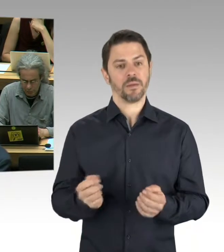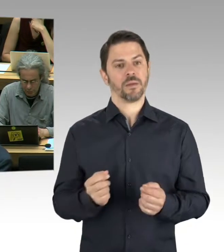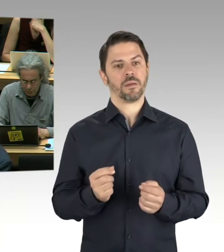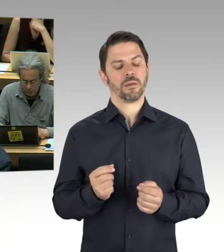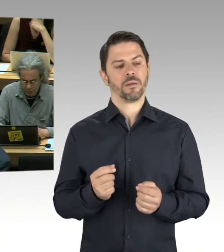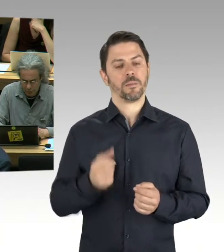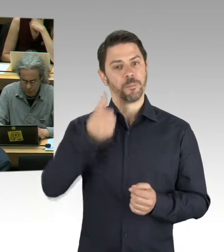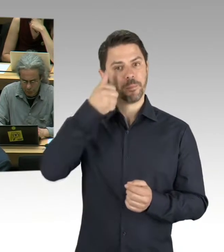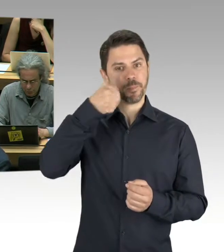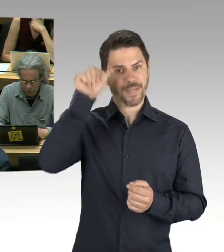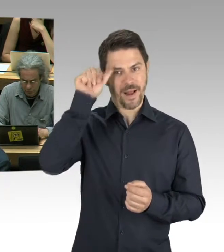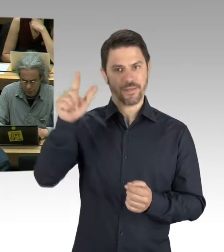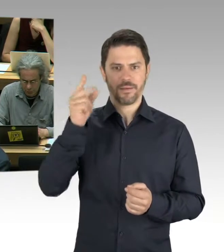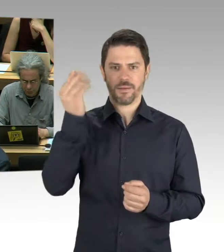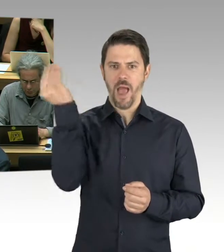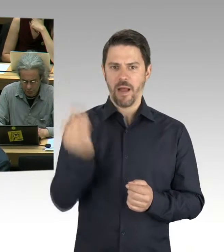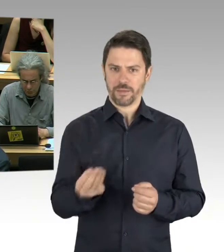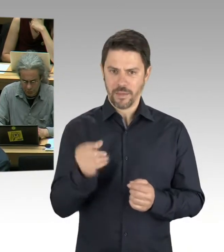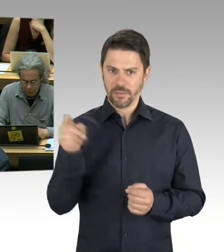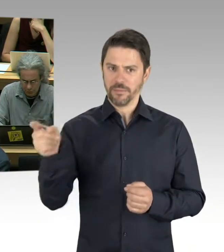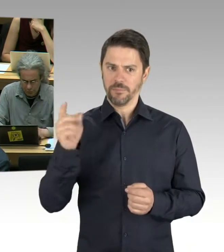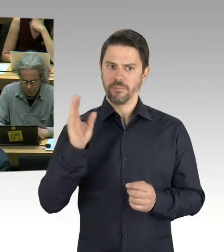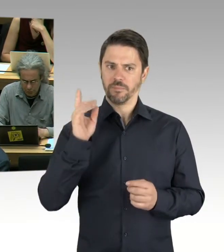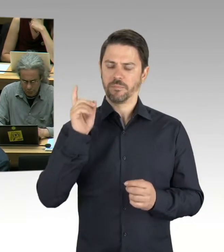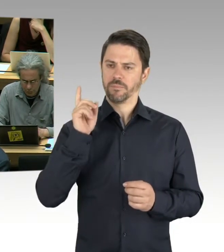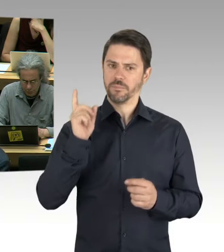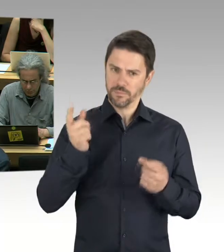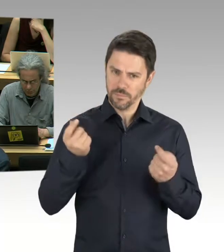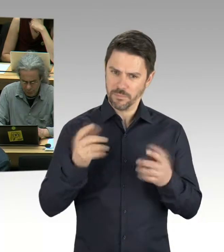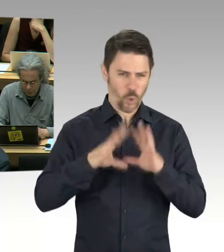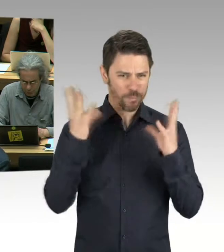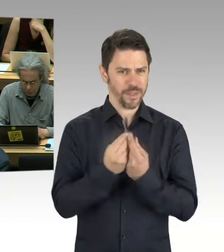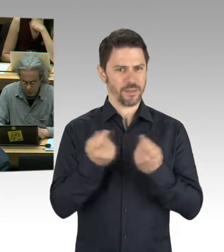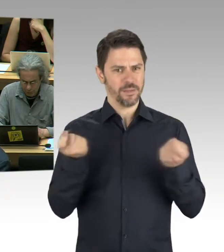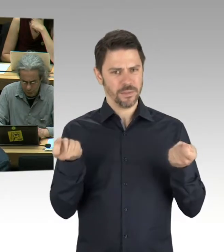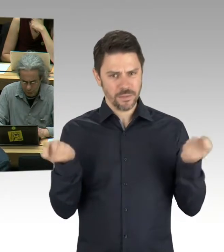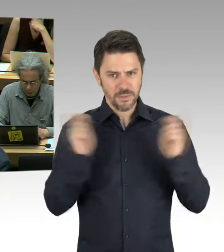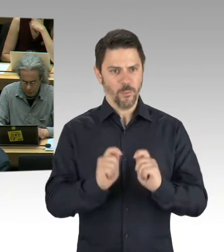oder ist es „nur“ die Ausstellung, die ja wirklich auch eine sehr tolle ist.